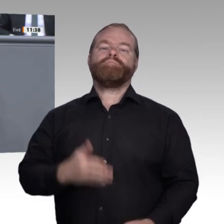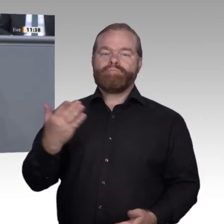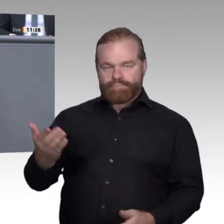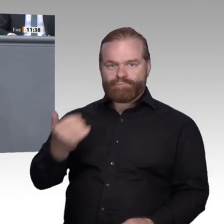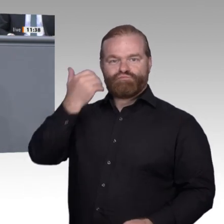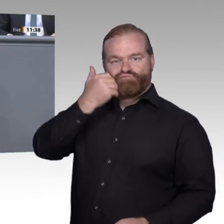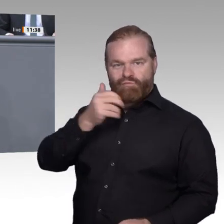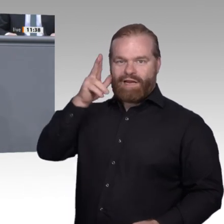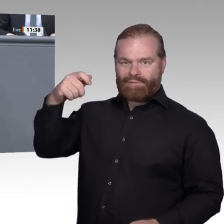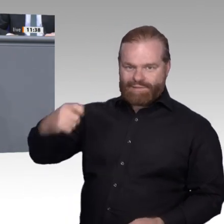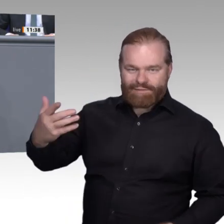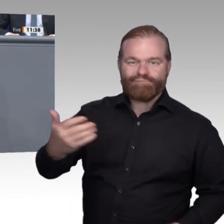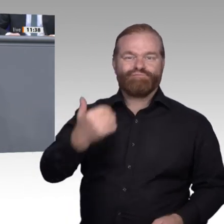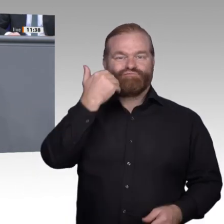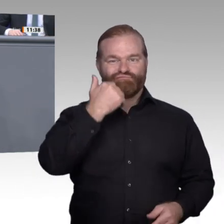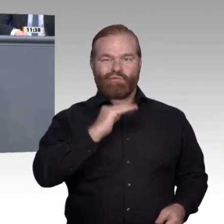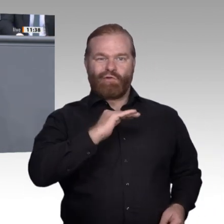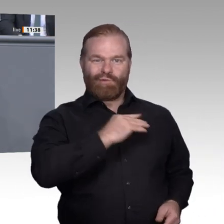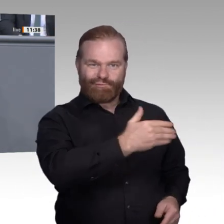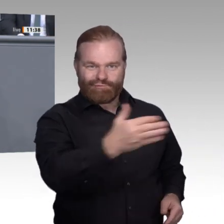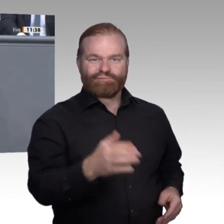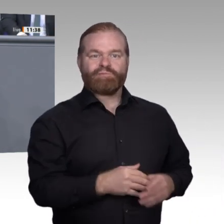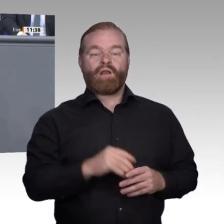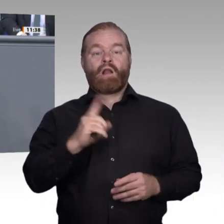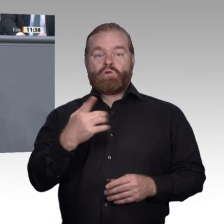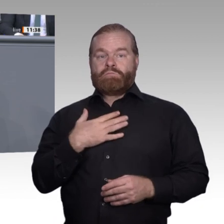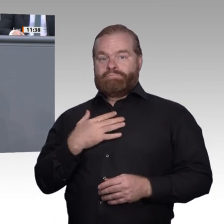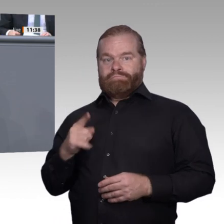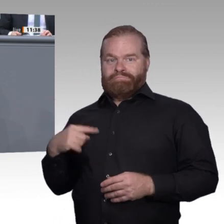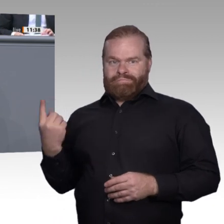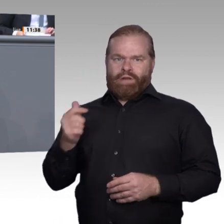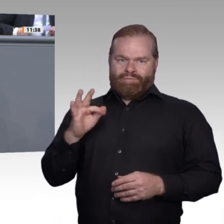dass wir als Gesellschaft mit der Digitalisierung auf einen Umbruch zusteuern, der ebenso